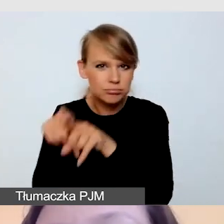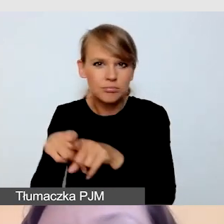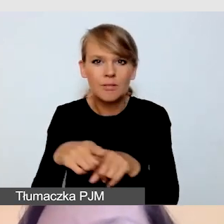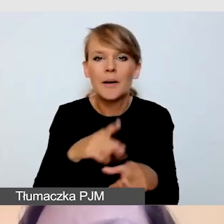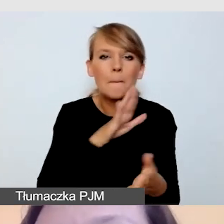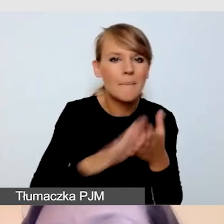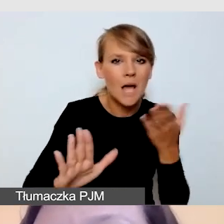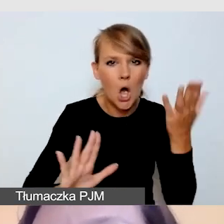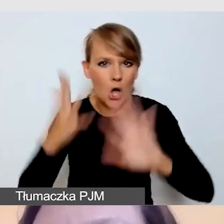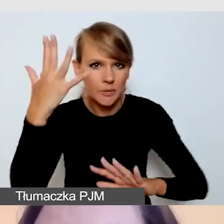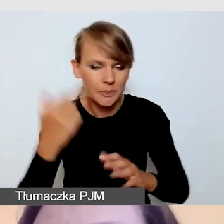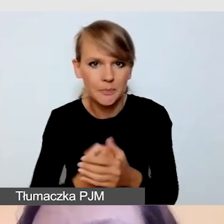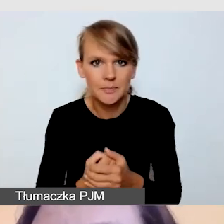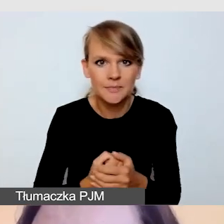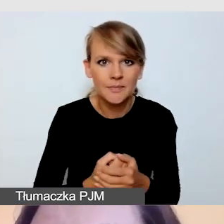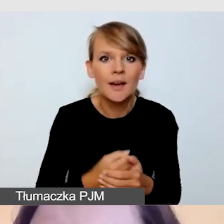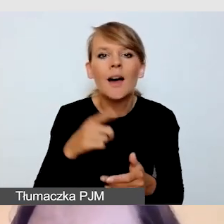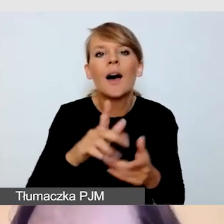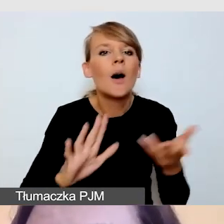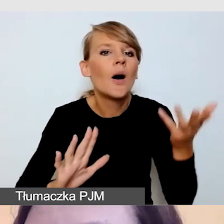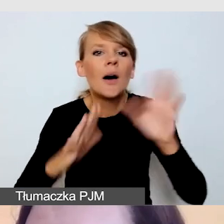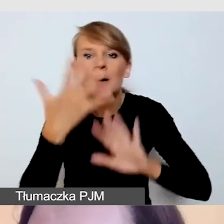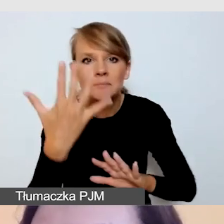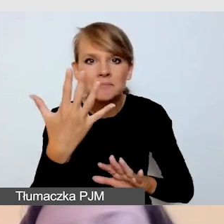O odbijaniu mówię wtedy, kiedy tłumacz pracuje w okularach.